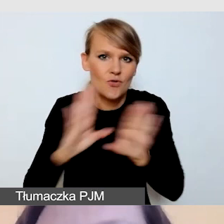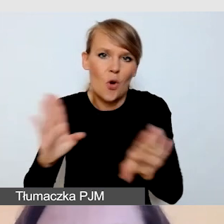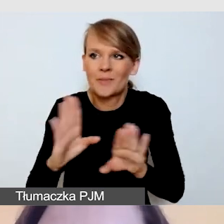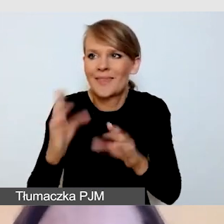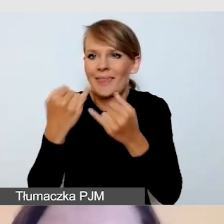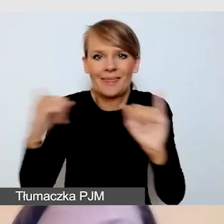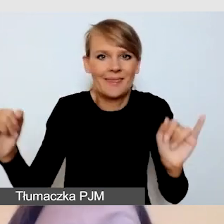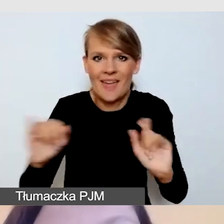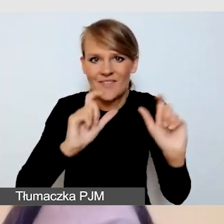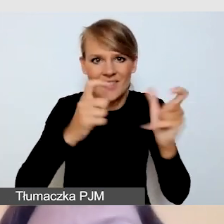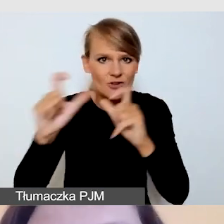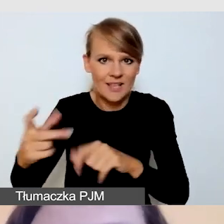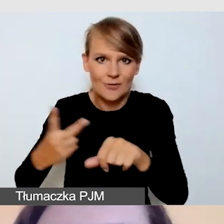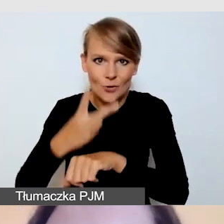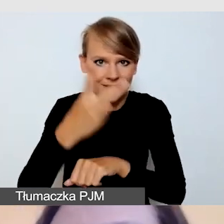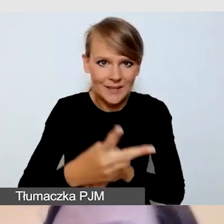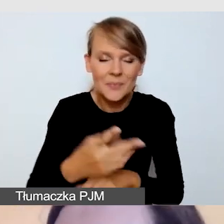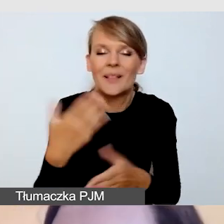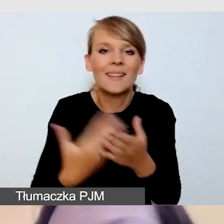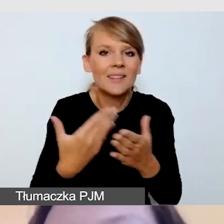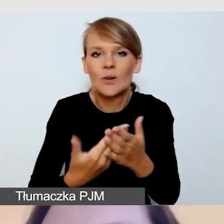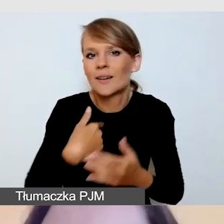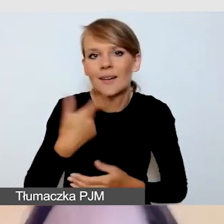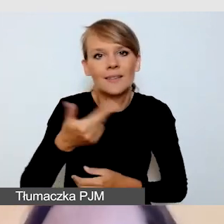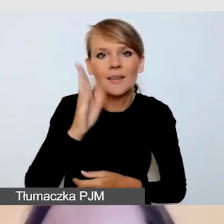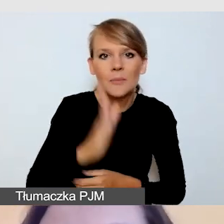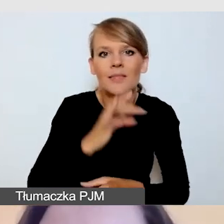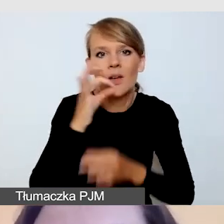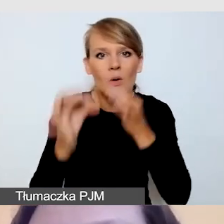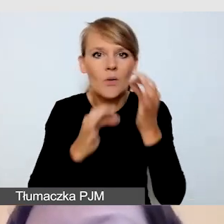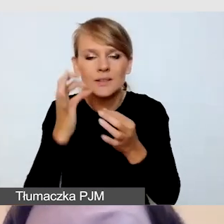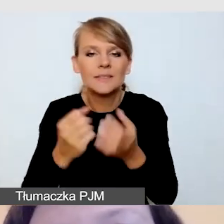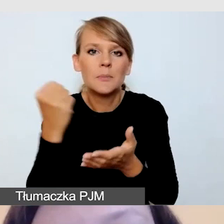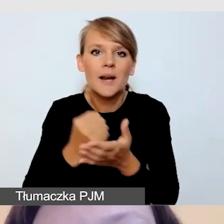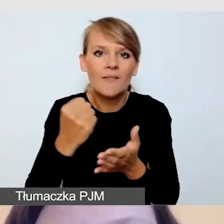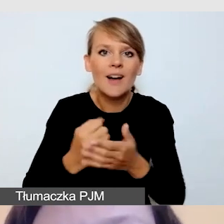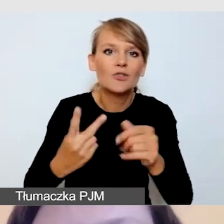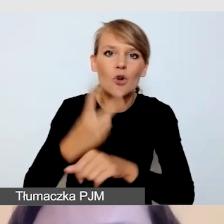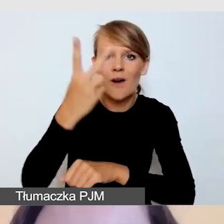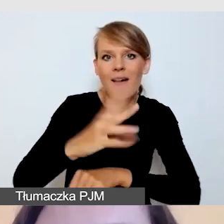Stąd też nie będę mówiła na przykład o aspektach dostępności architektonicznej wydarzenia.